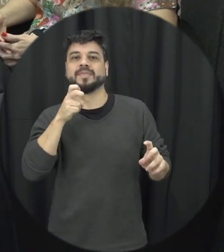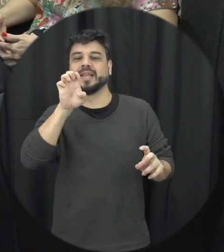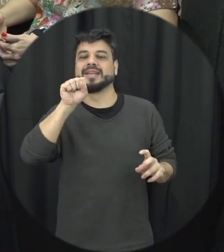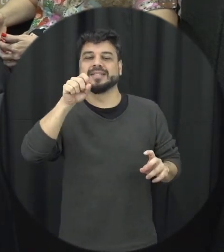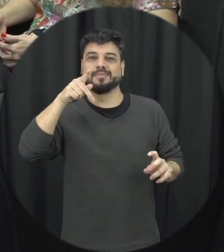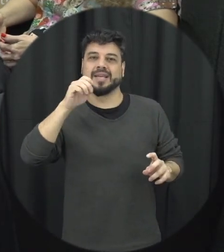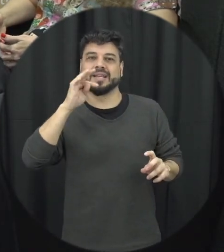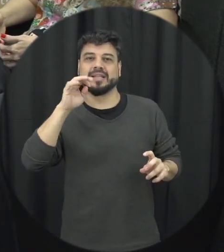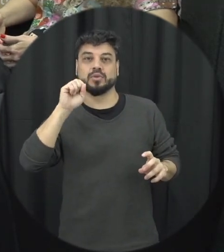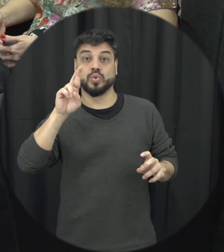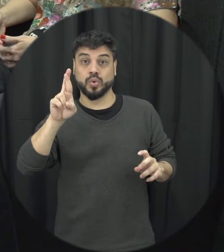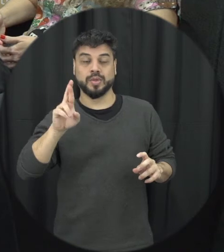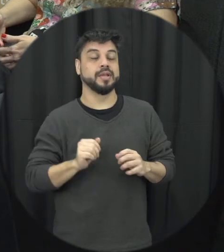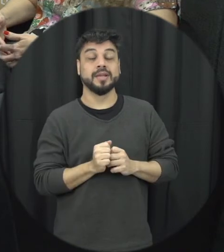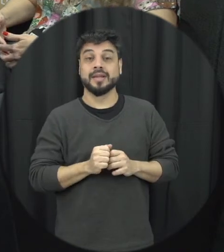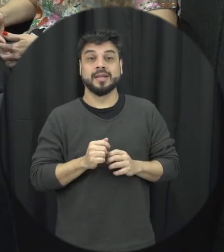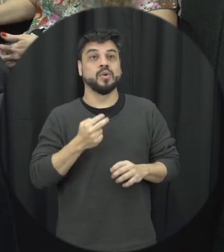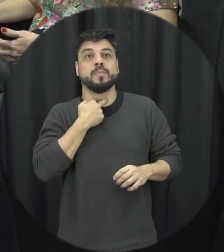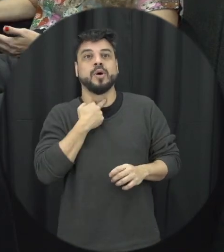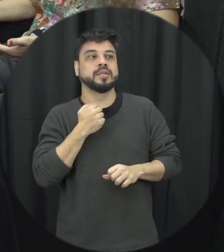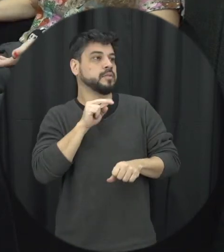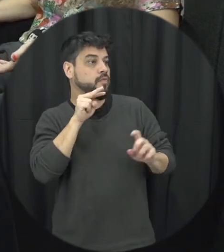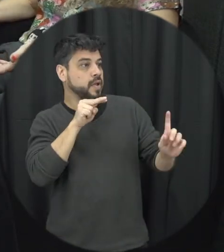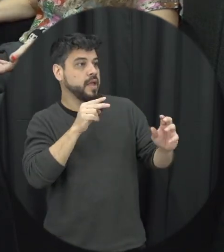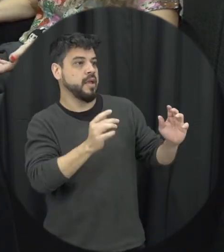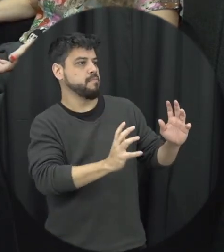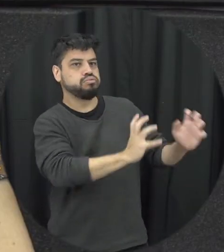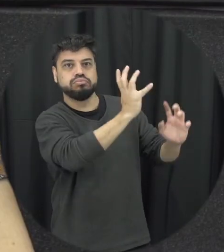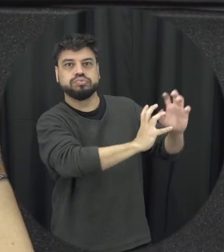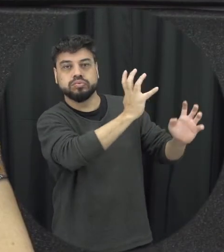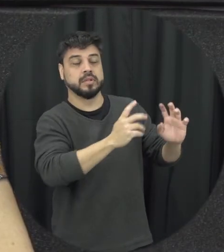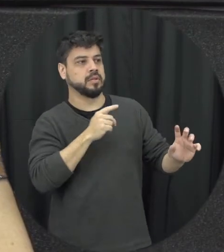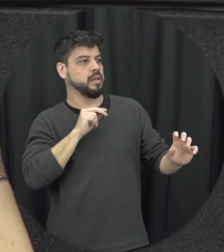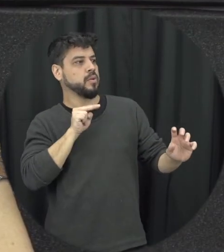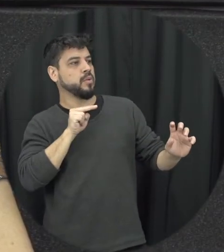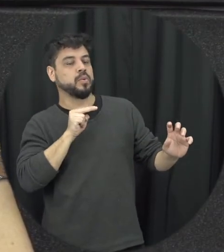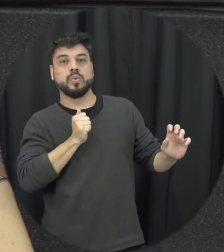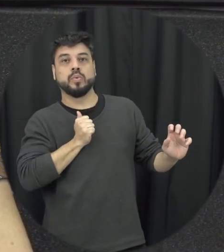papel olha não dá para você ficar em passivos e vendo situações acontecendo ao redor de vocês é